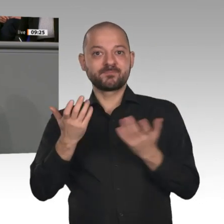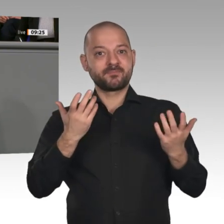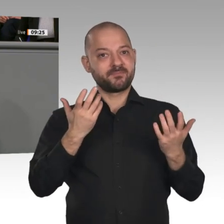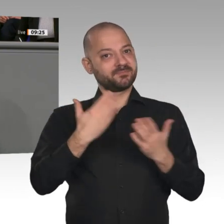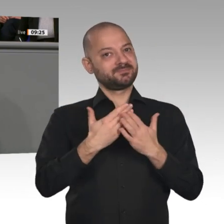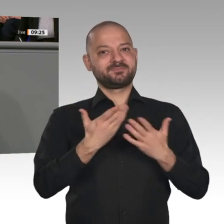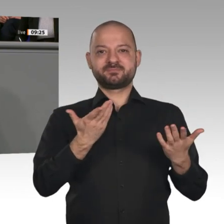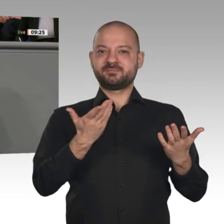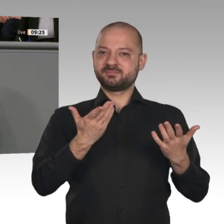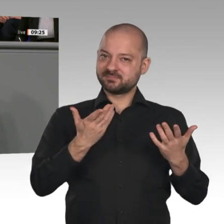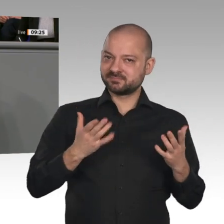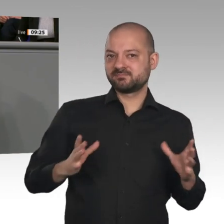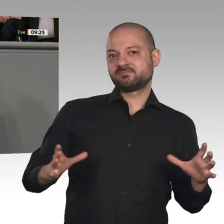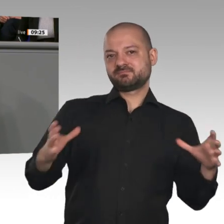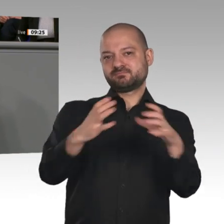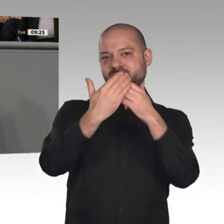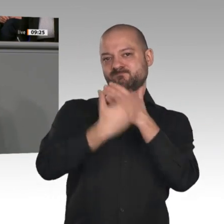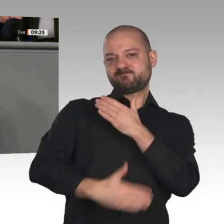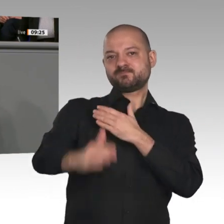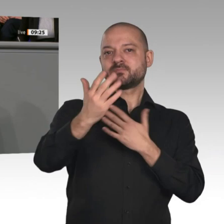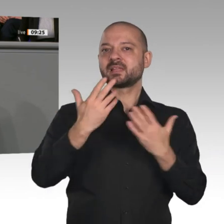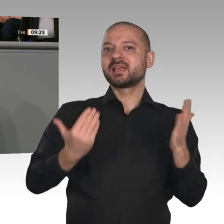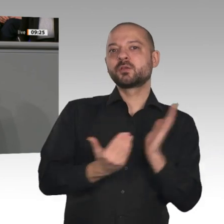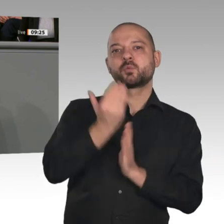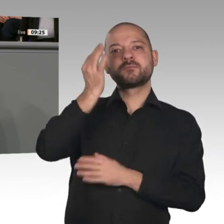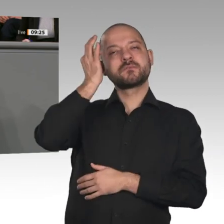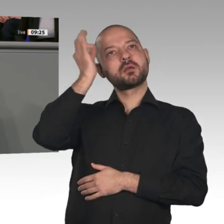eine leistungsfähige Wirtschaft, soziale Gerechtigkeit und Klimaschutz zu verbinden.